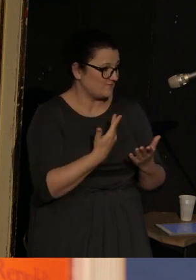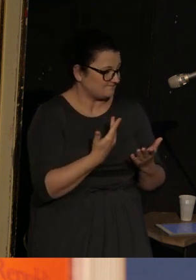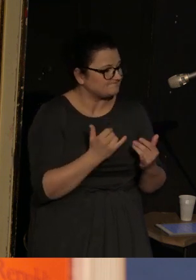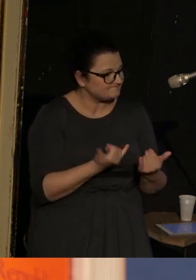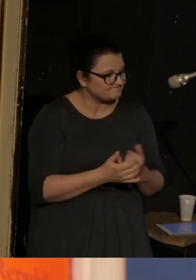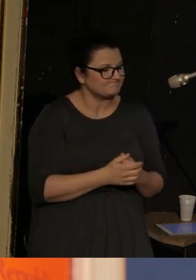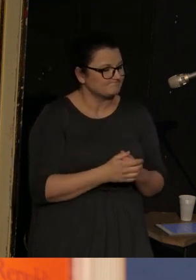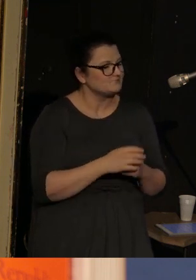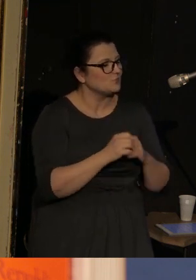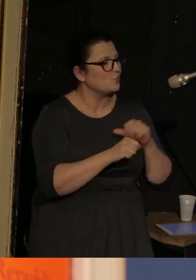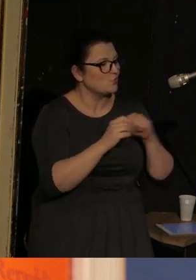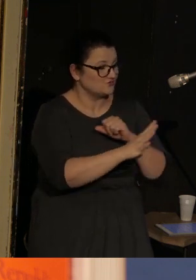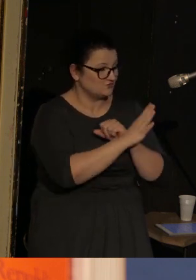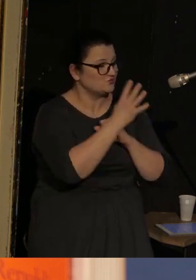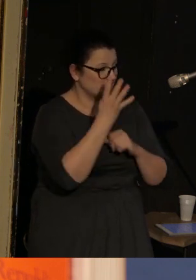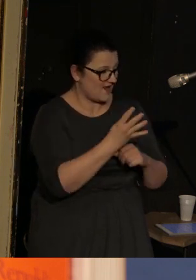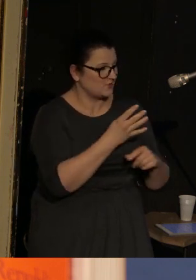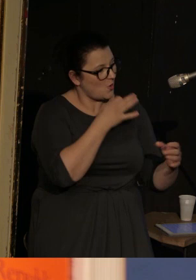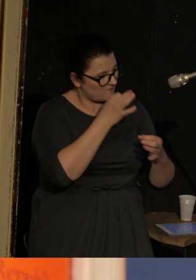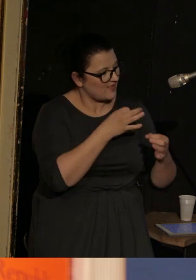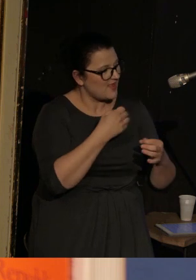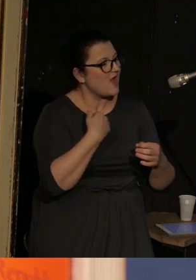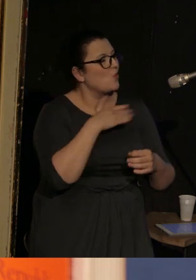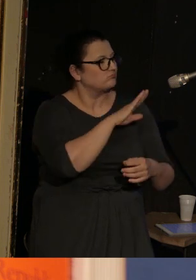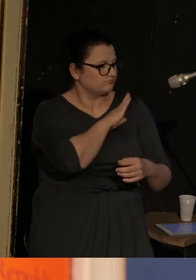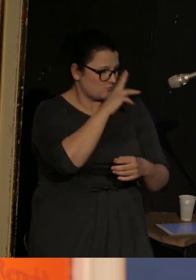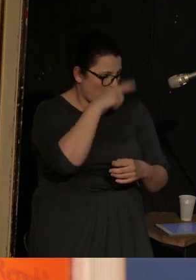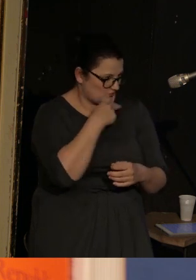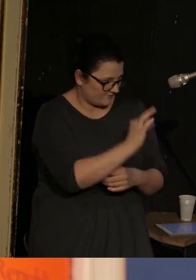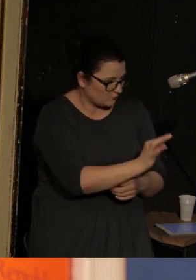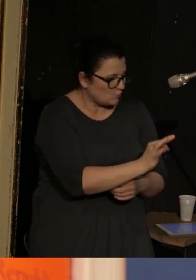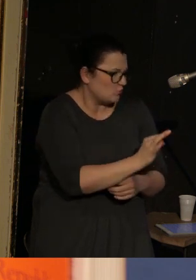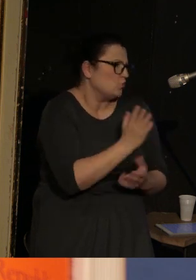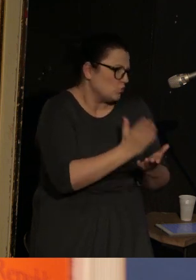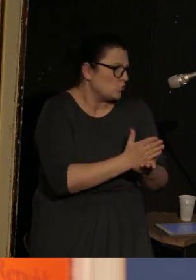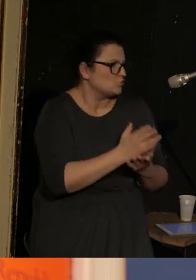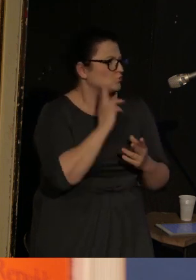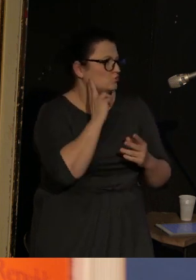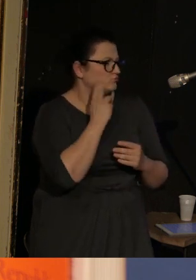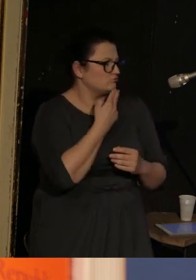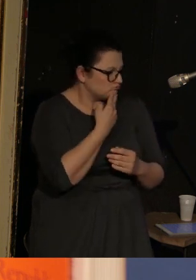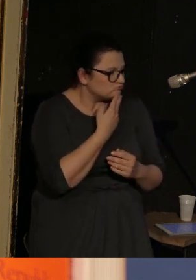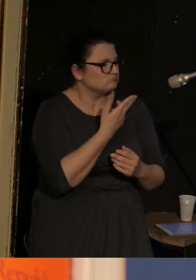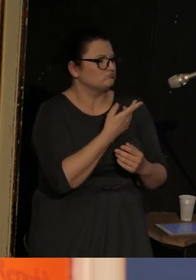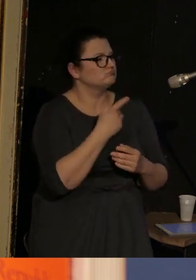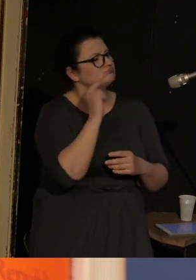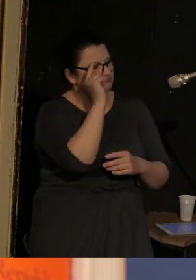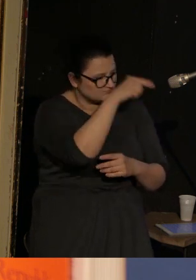że w '94 roku stracił ojca. Był już osobą głuchą, która była w Stanach Zjednoczonych,